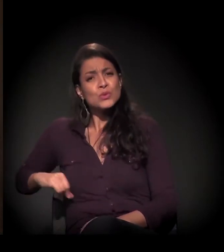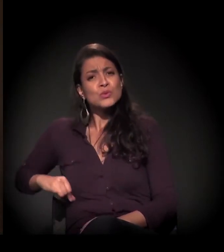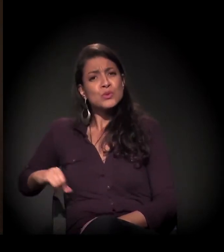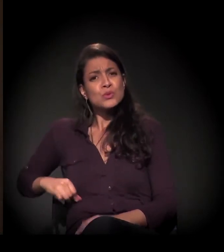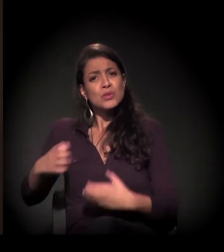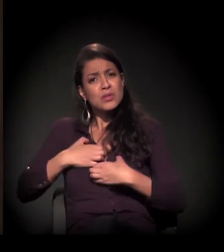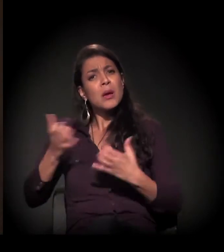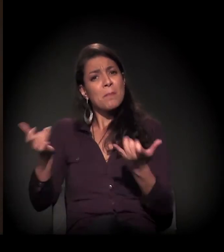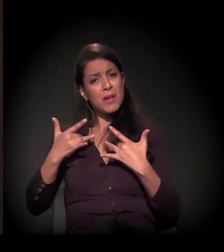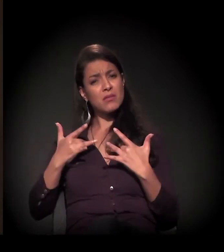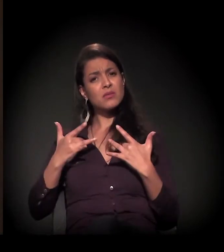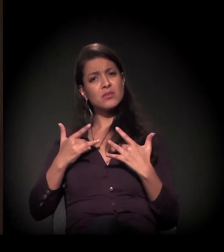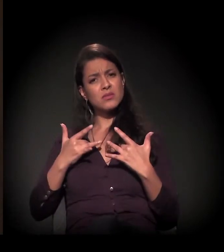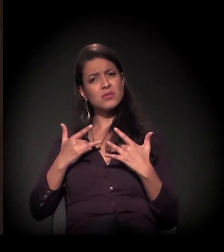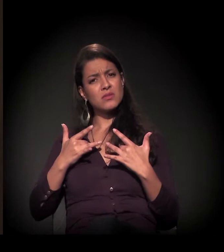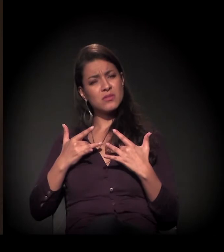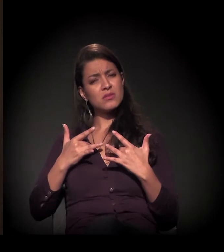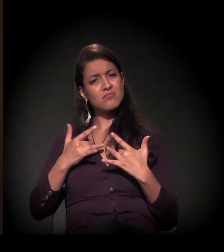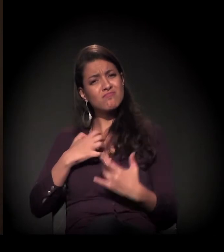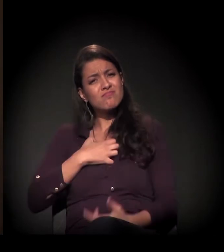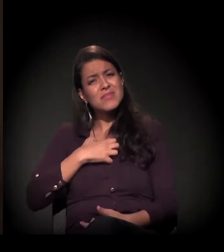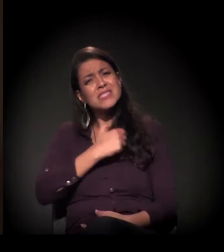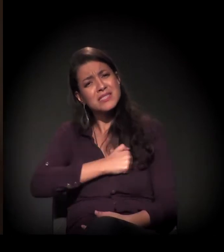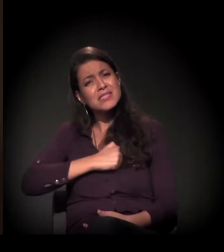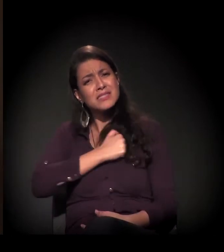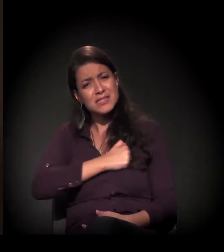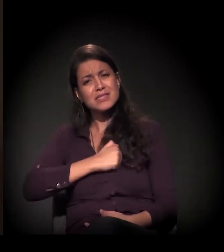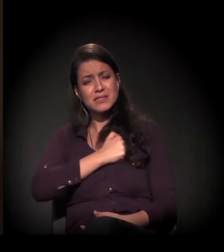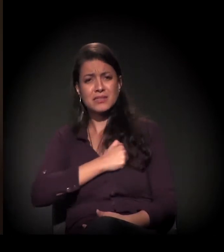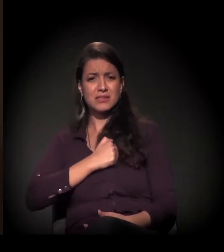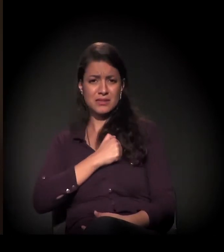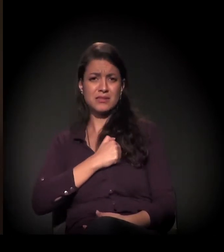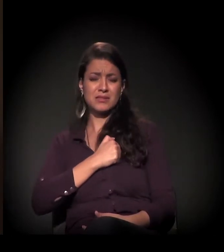que sente abandono, que sente falta.